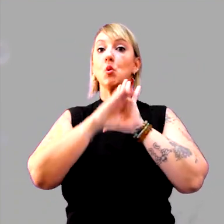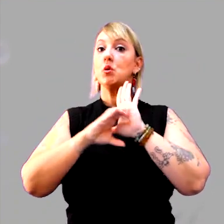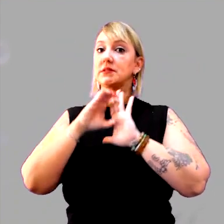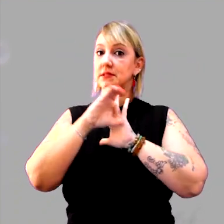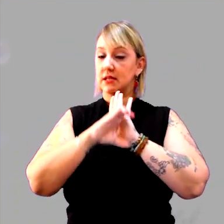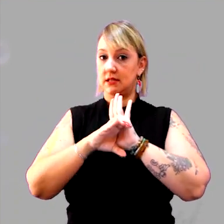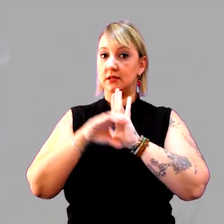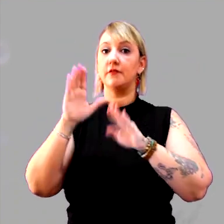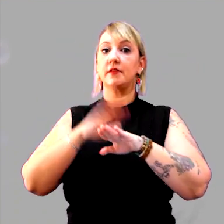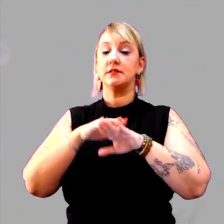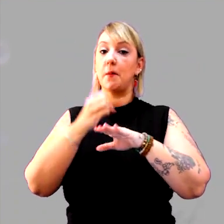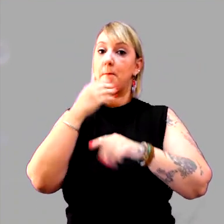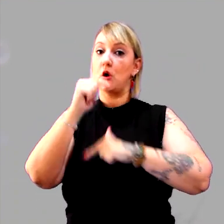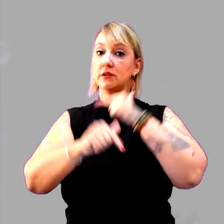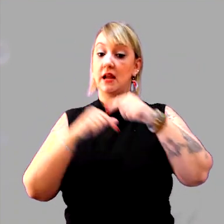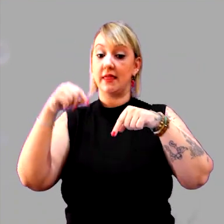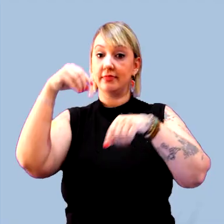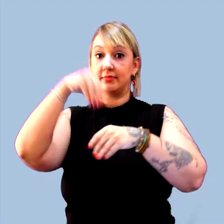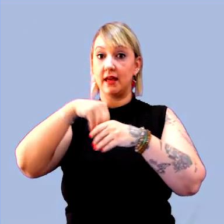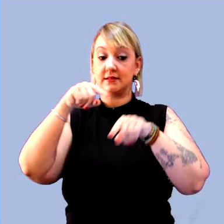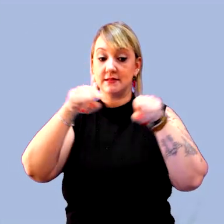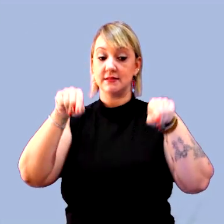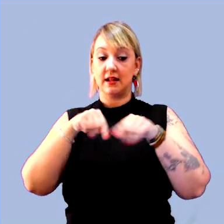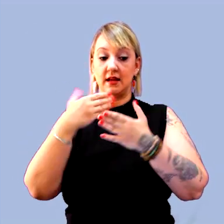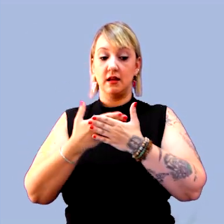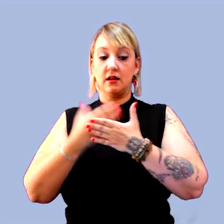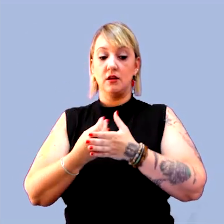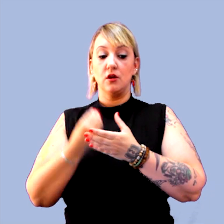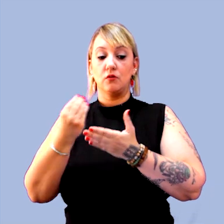para realizar um bom trabalho em sala de aula. [música]